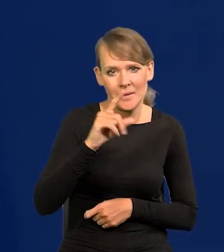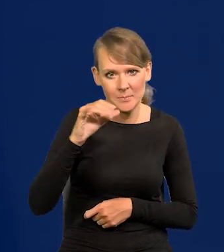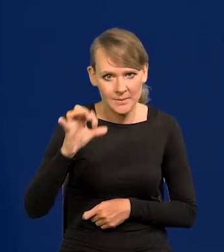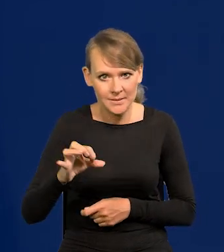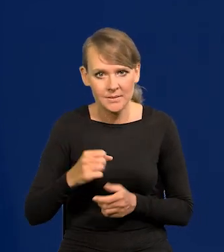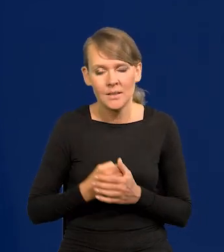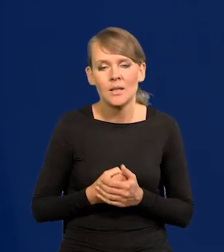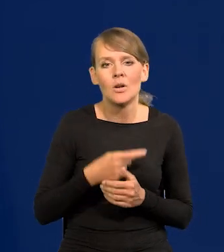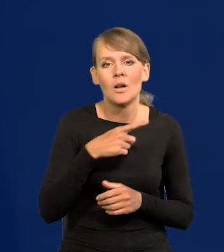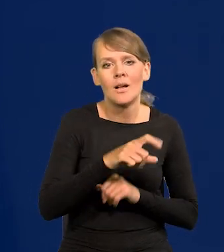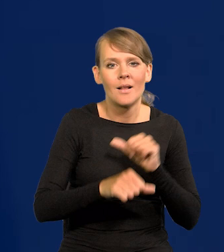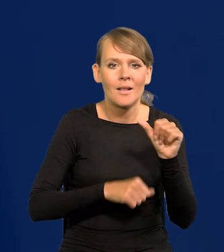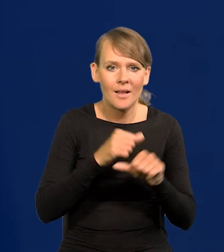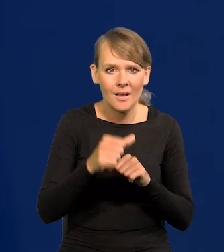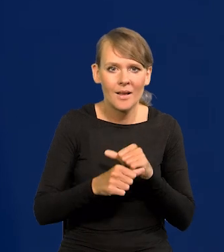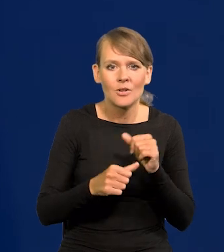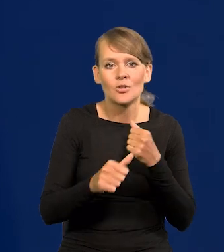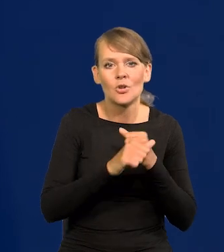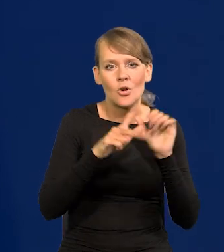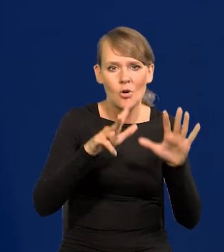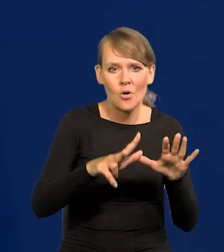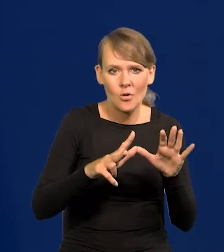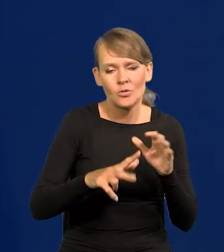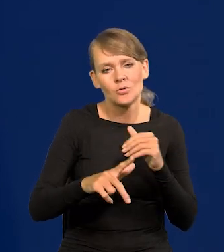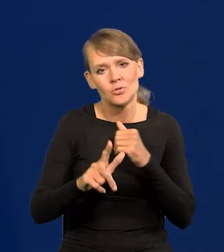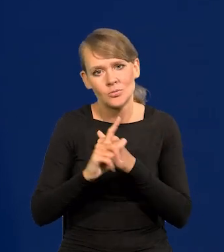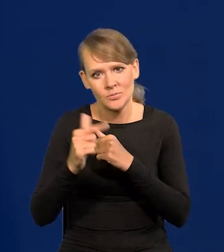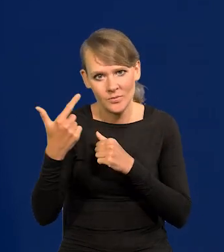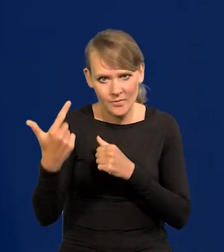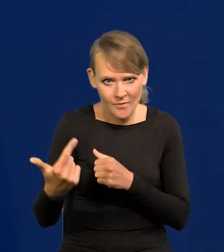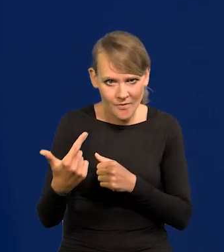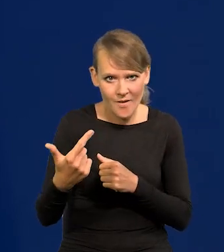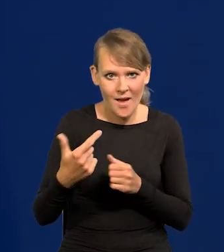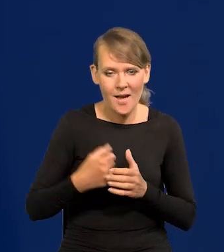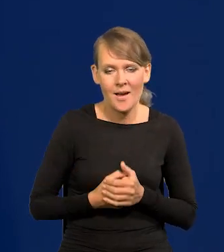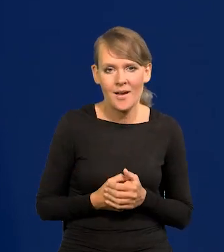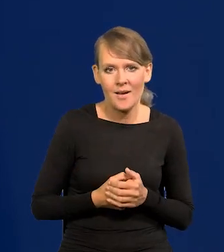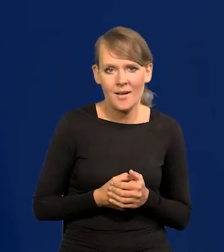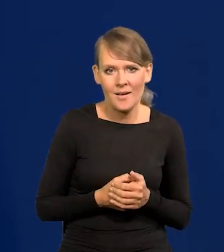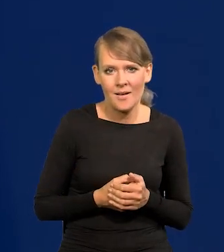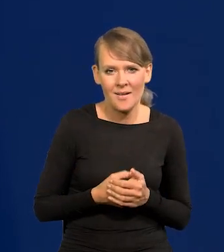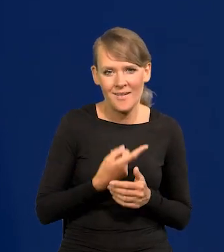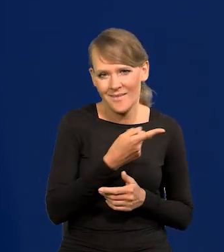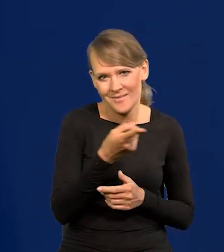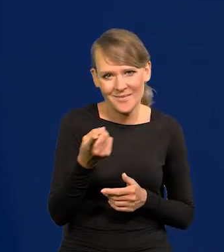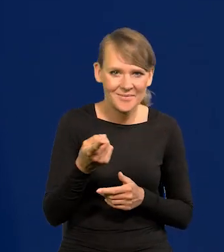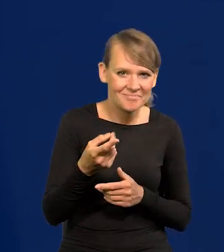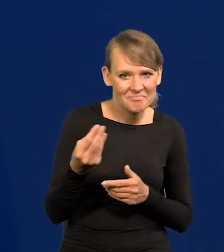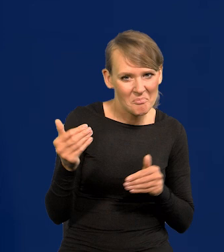to były lata 1968-1972, to większość Państwa się jeszcze nie urodziło wtedy,